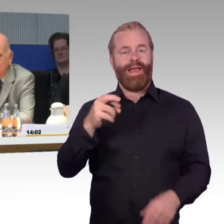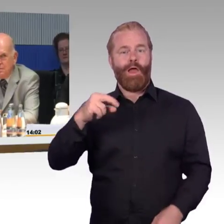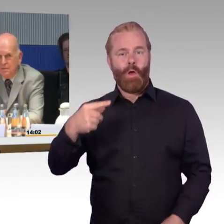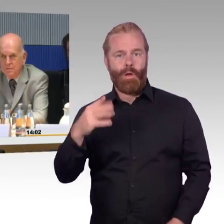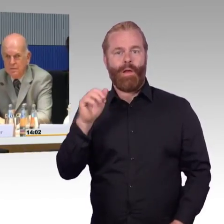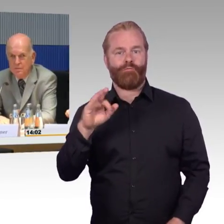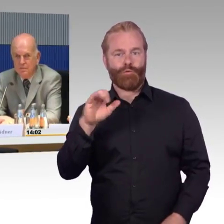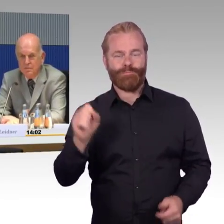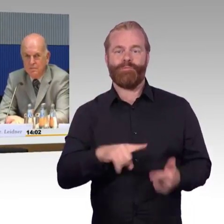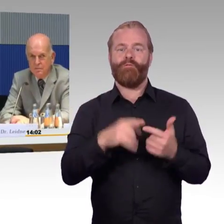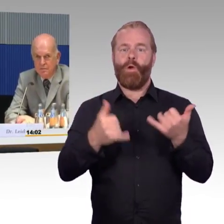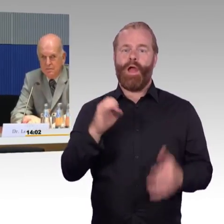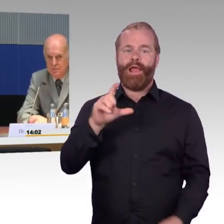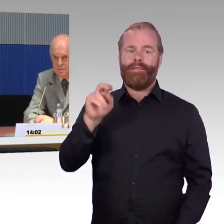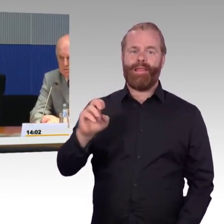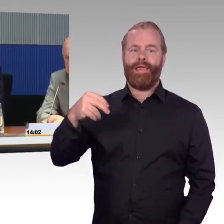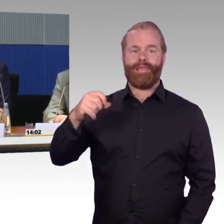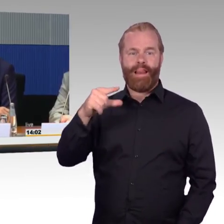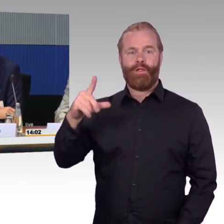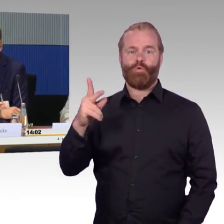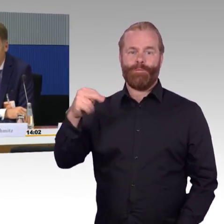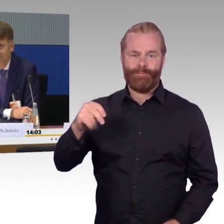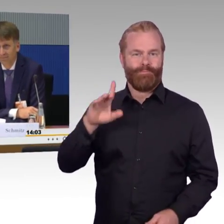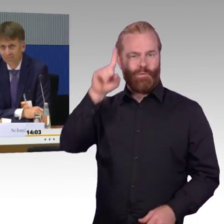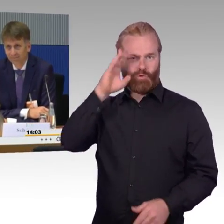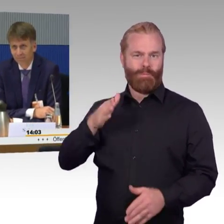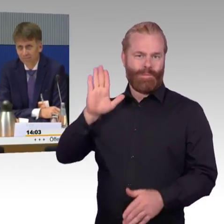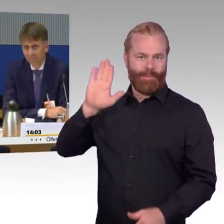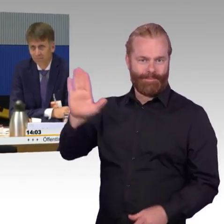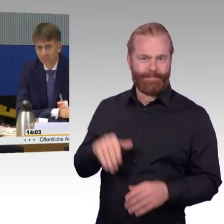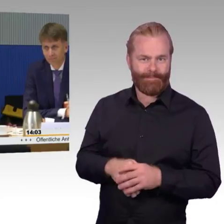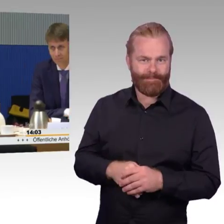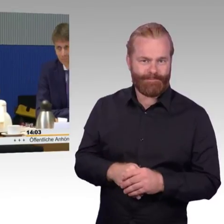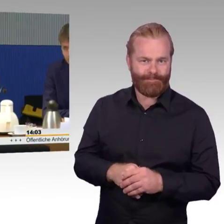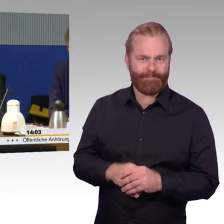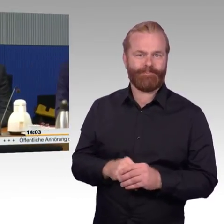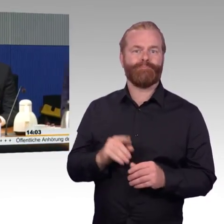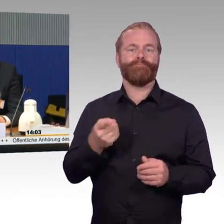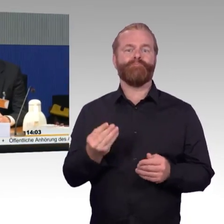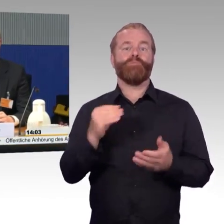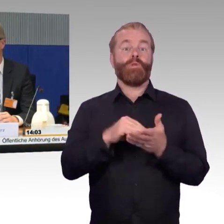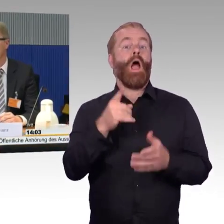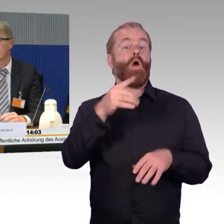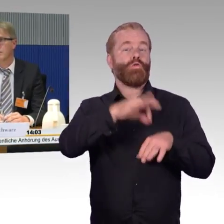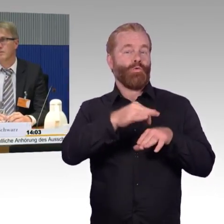vom Verband Deutscher Verkehrsunternehmen, Herrn Ulf Schwarz vom Bundesverband Selbsthilfe Körperbehinderter